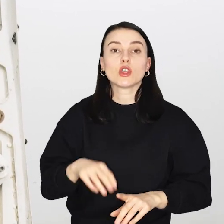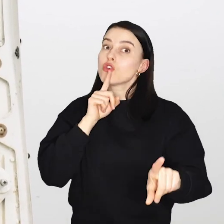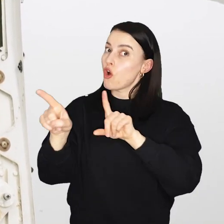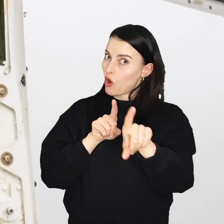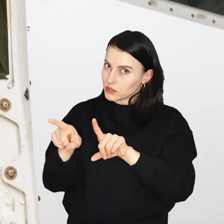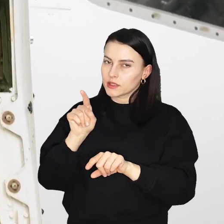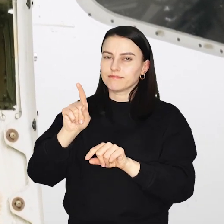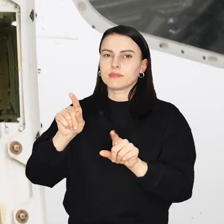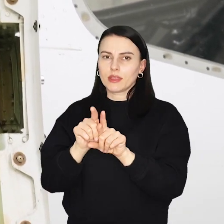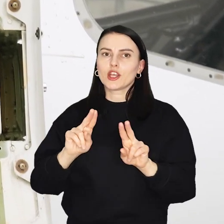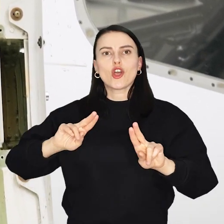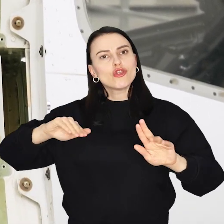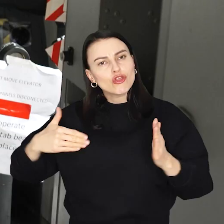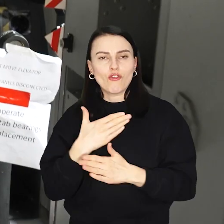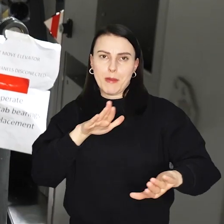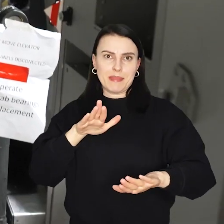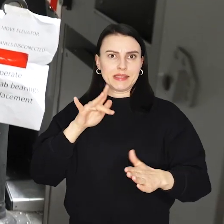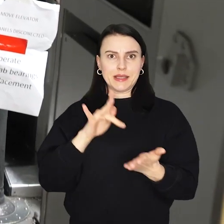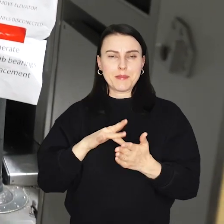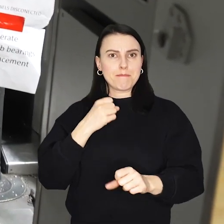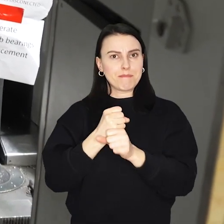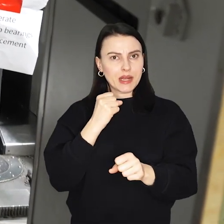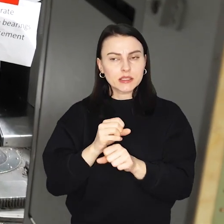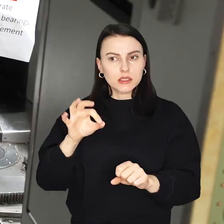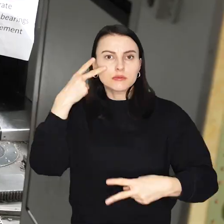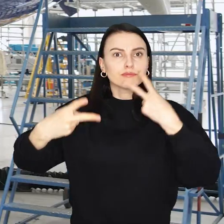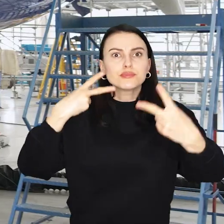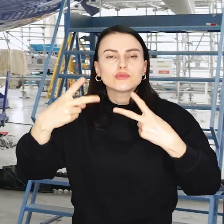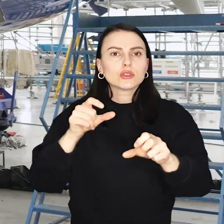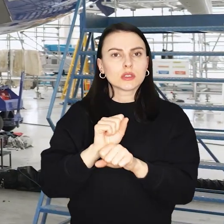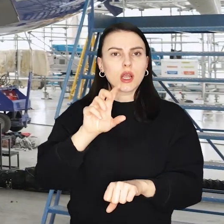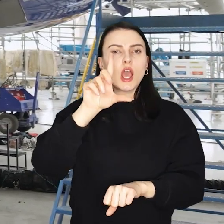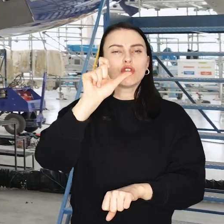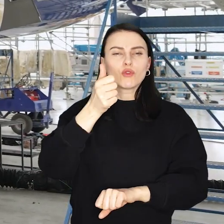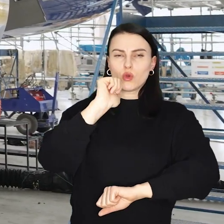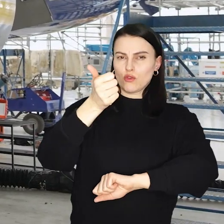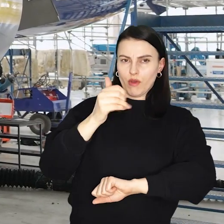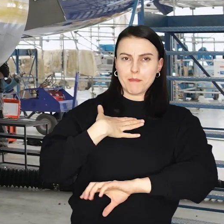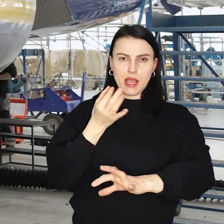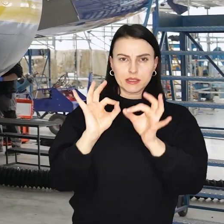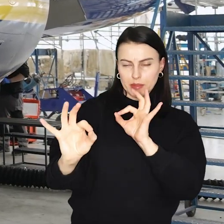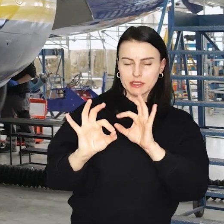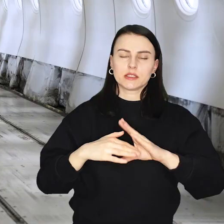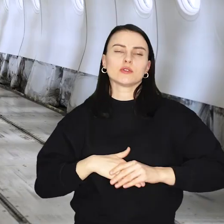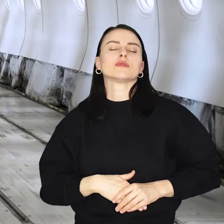To oznacza także stworzenie nowych miejsc pracy, przewoźnik już teraz szuka około 200 wykwalifikowanych pracowników